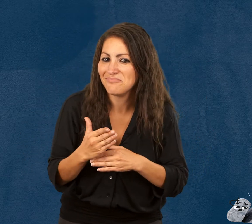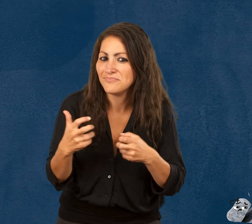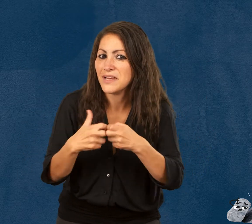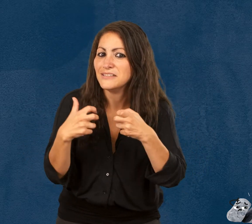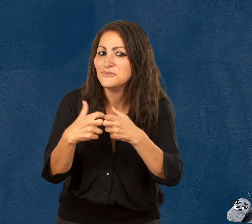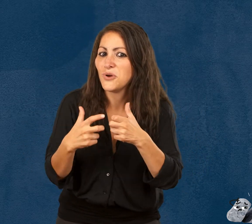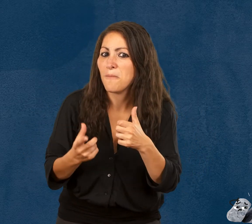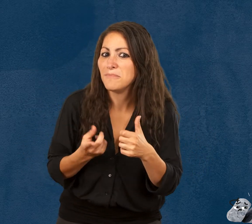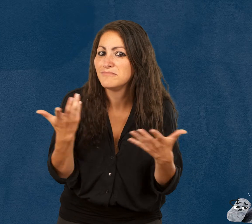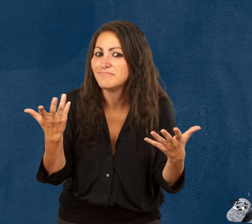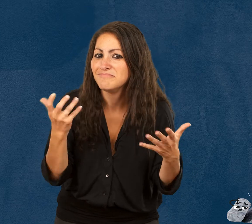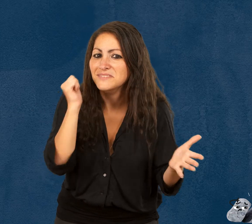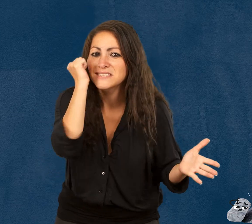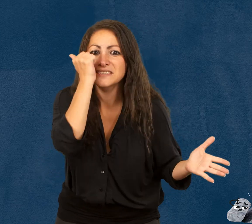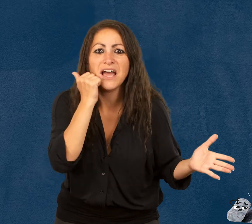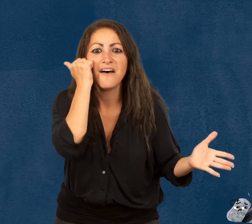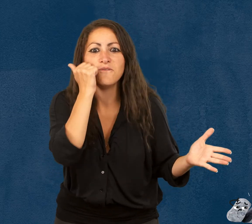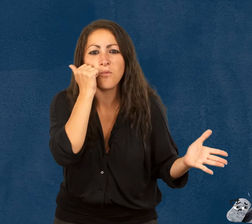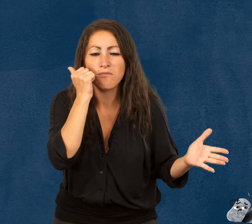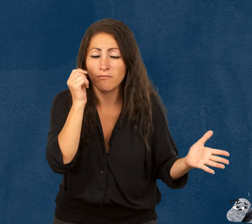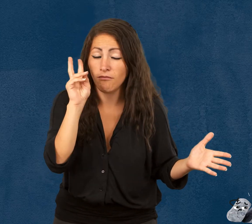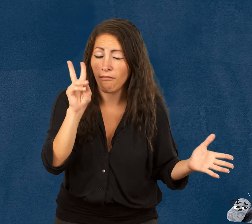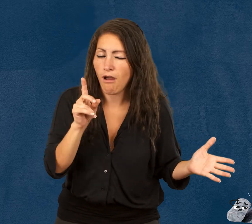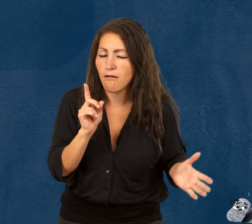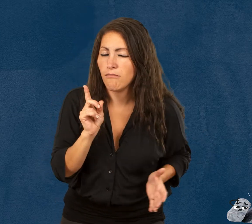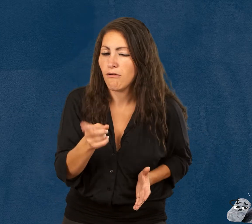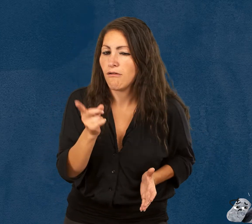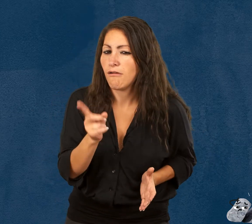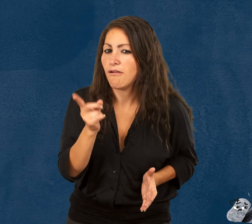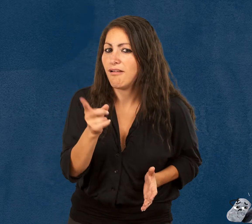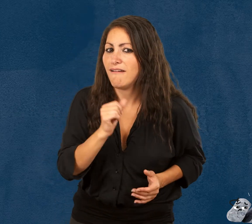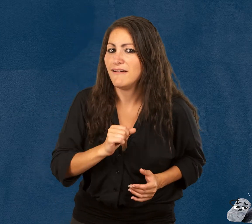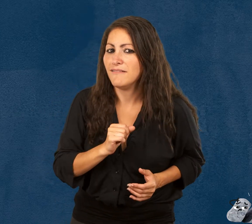Glitch, le savon bien malin,